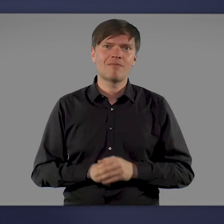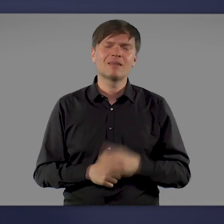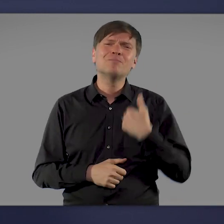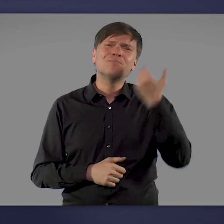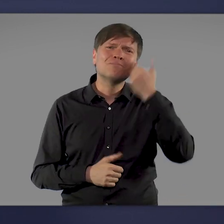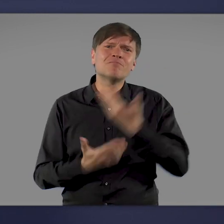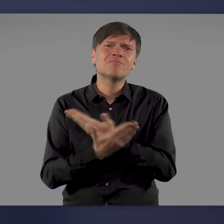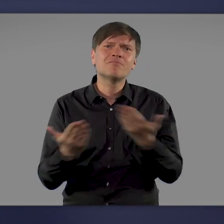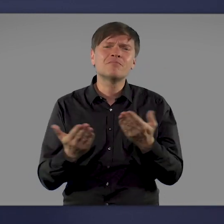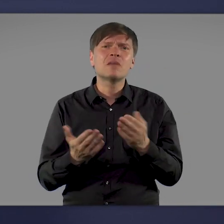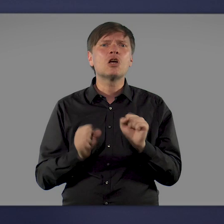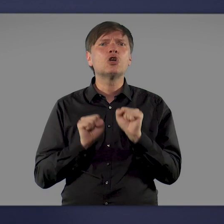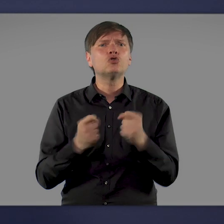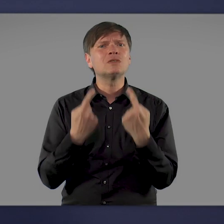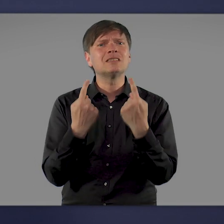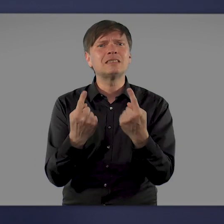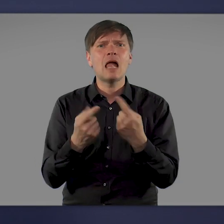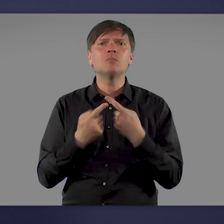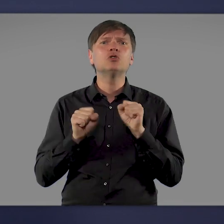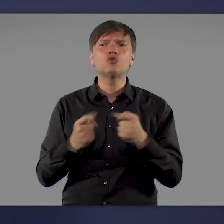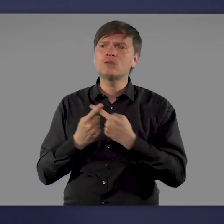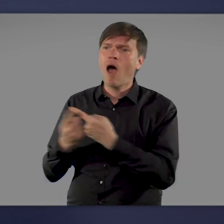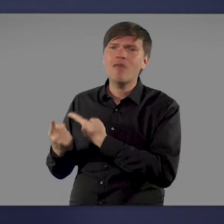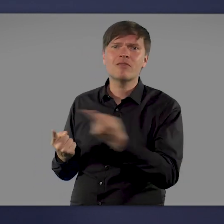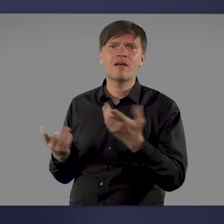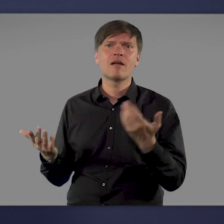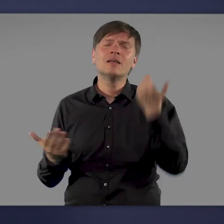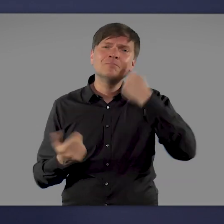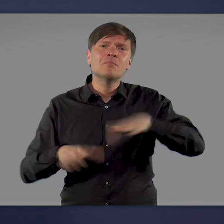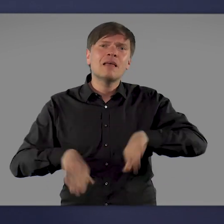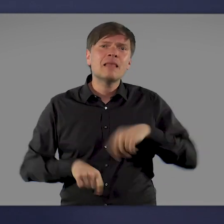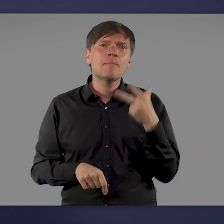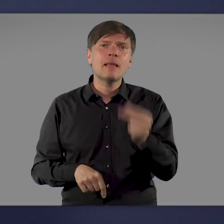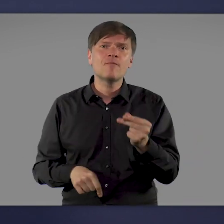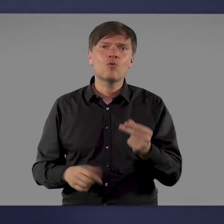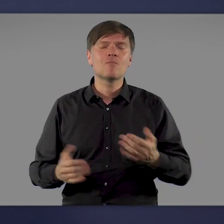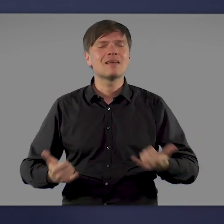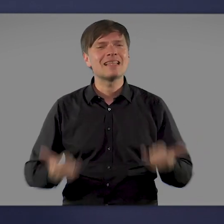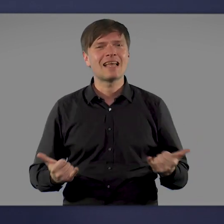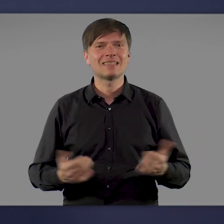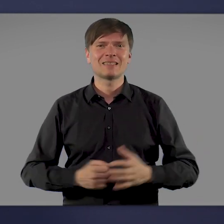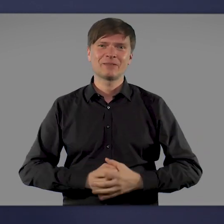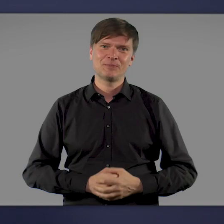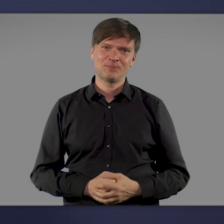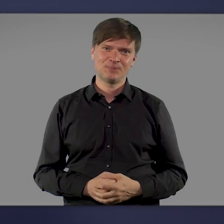Ich bitte Sie daher: schützen Sie sich selbst und andere. Lassen Sie sich impfen. Jetzt.